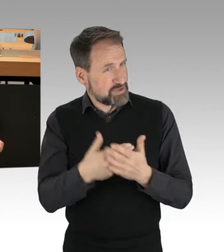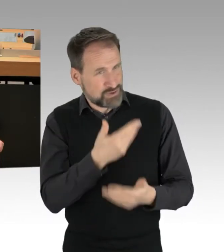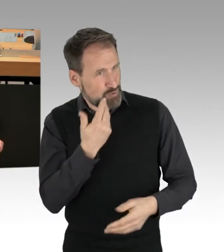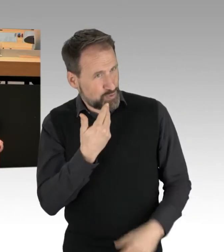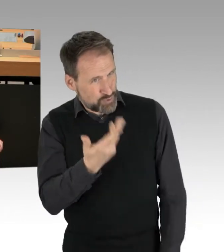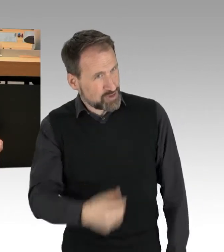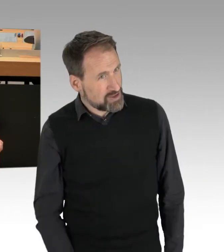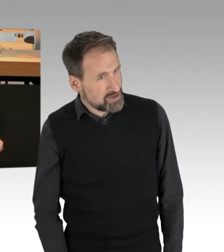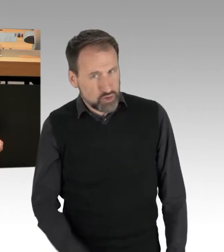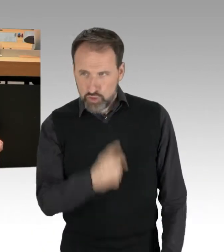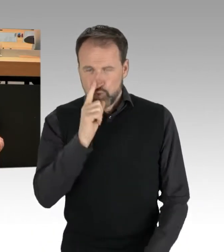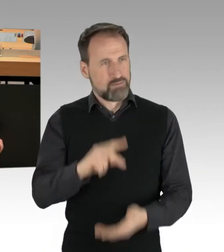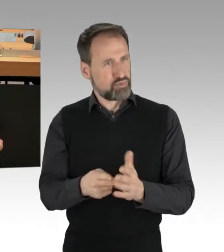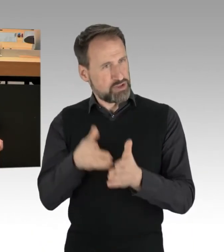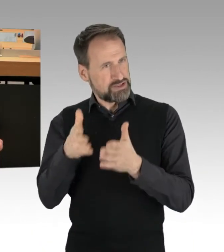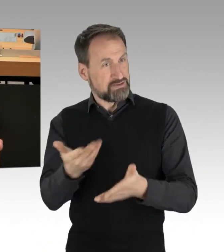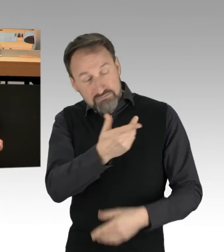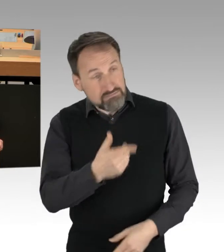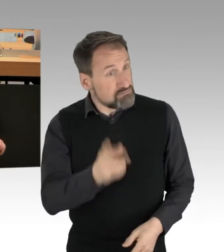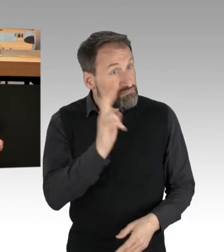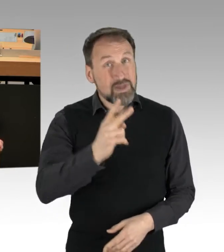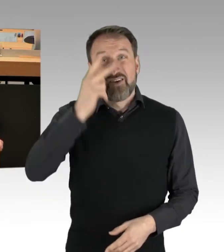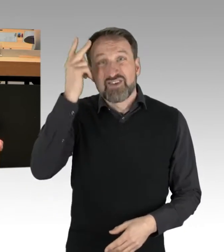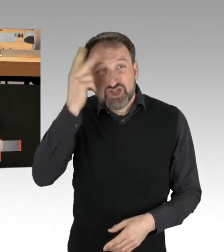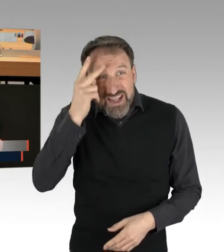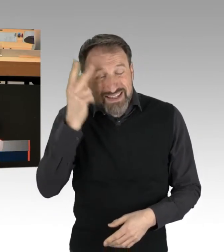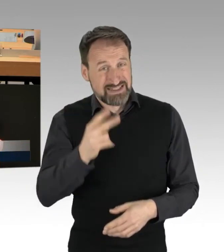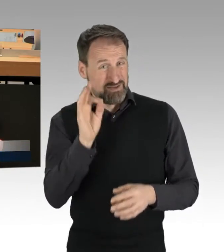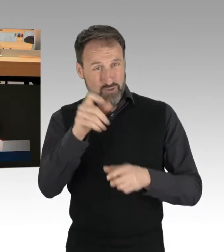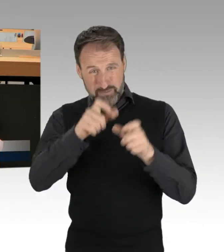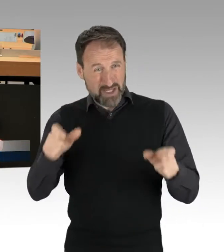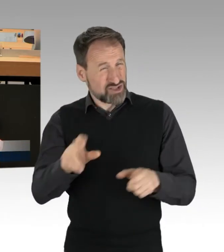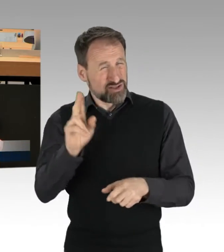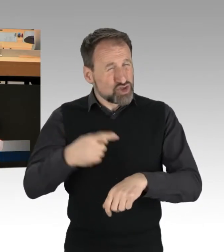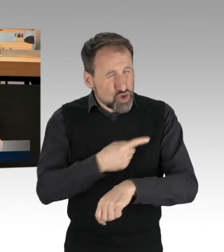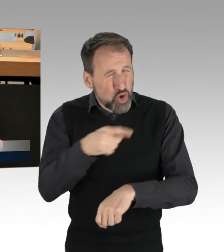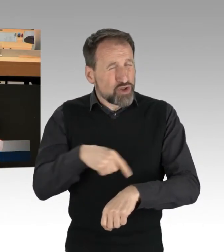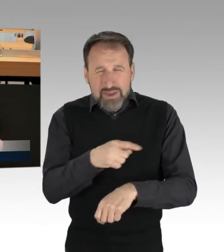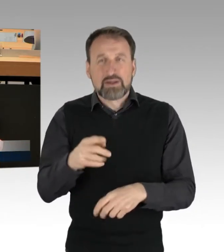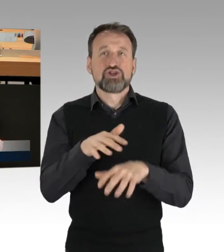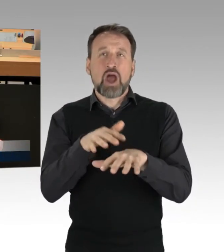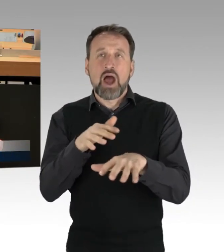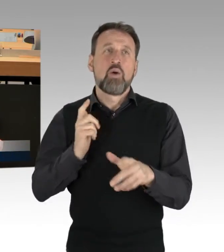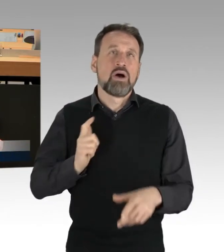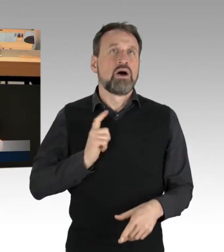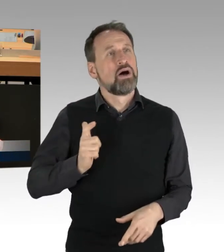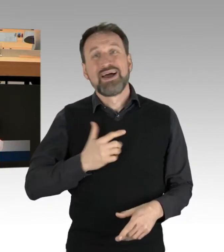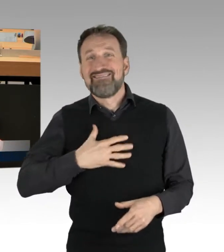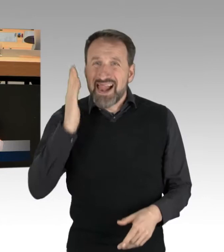dass Sie so gut wie gar kein Verständnis für diese Menschen aufbringen, die stundenlang im Stau stehen, die zur Arbeit wollen, die genau die Leistungsträger sind,